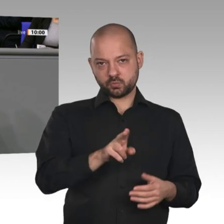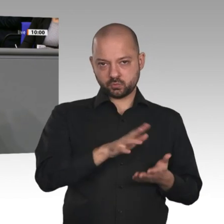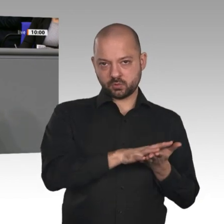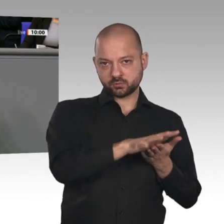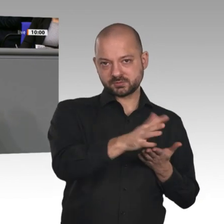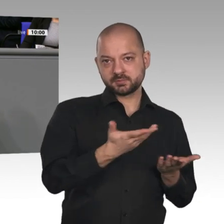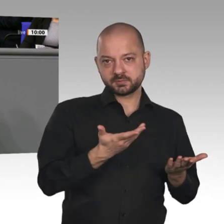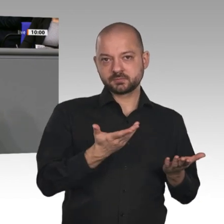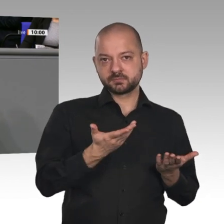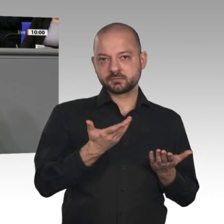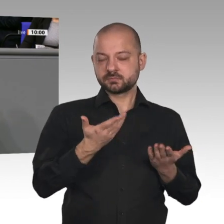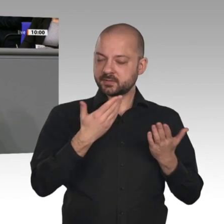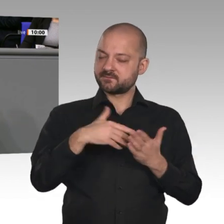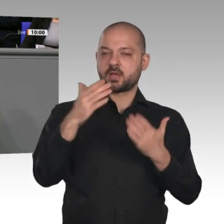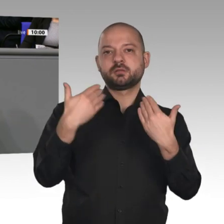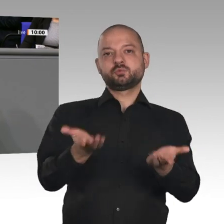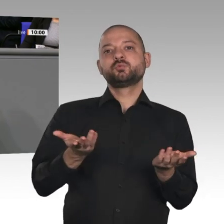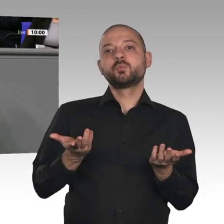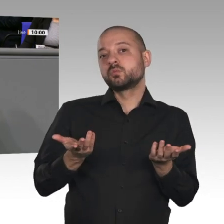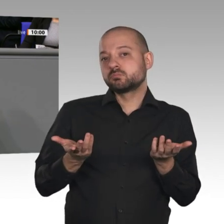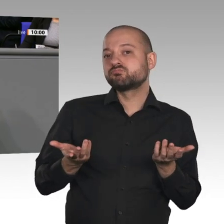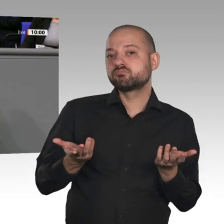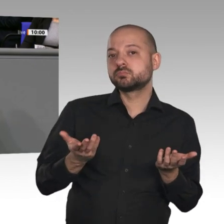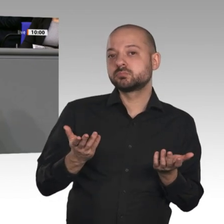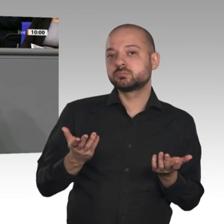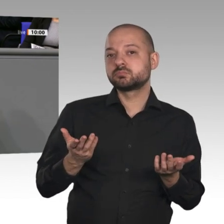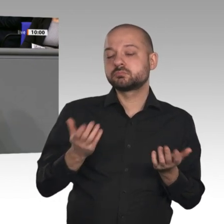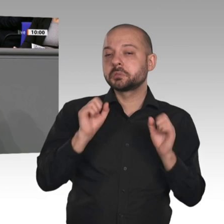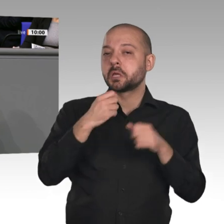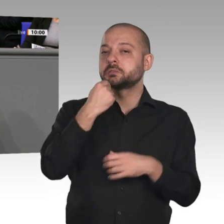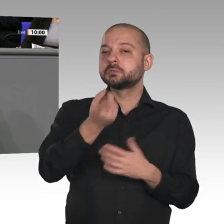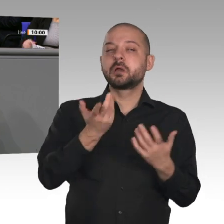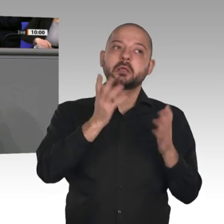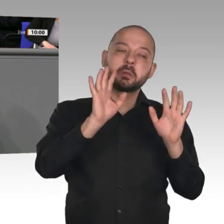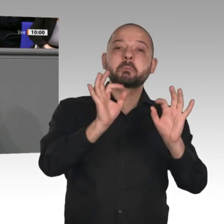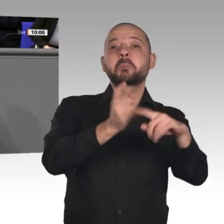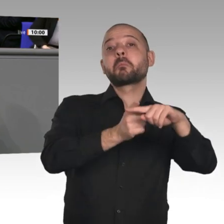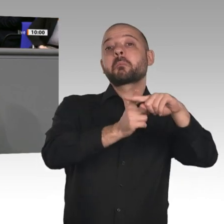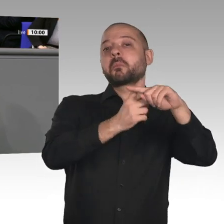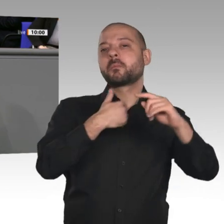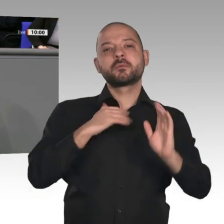gibt es auch Sorgenkinder. Wir haben als Träger des Wachstums den